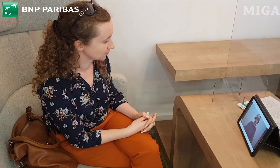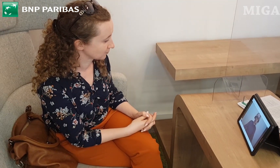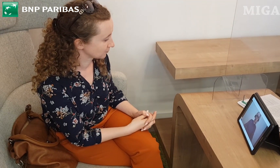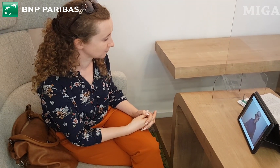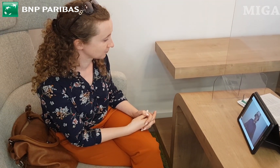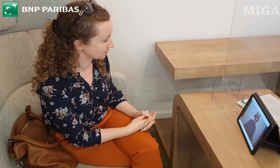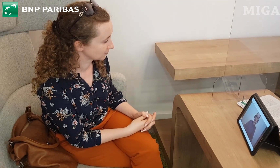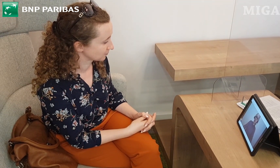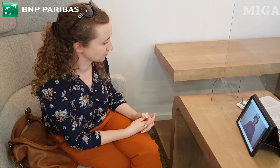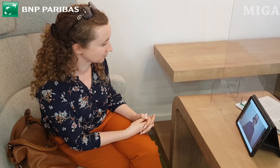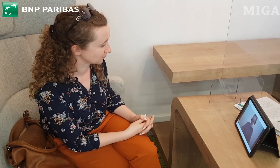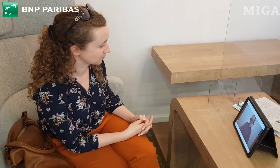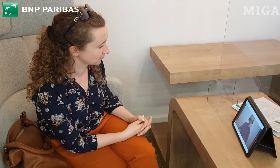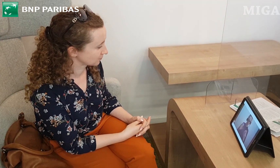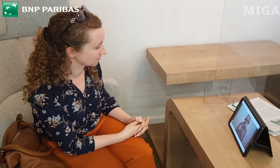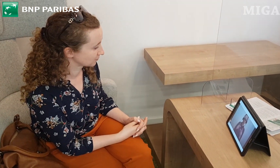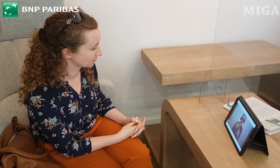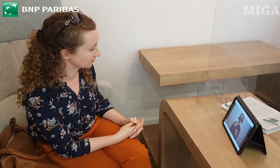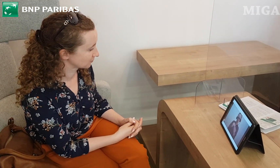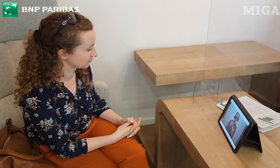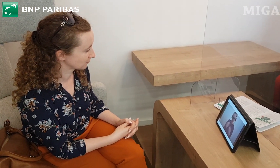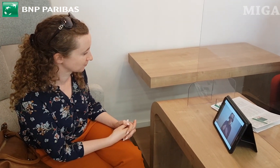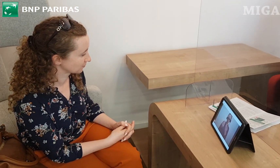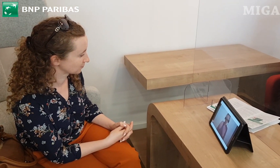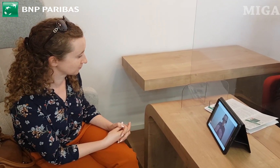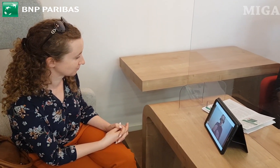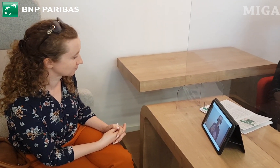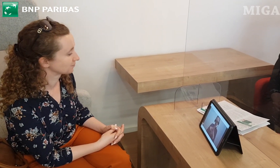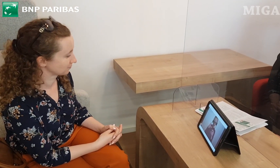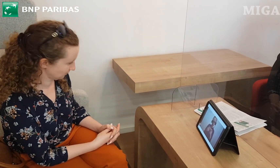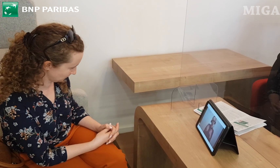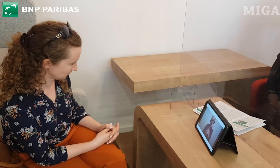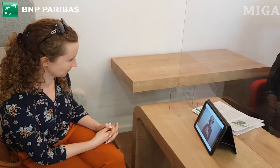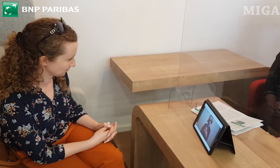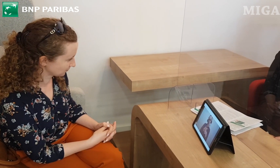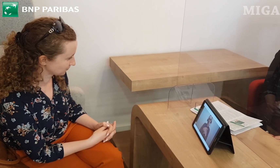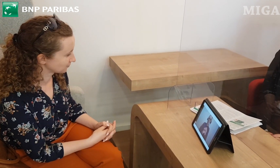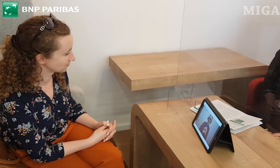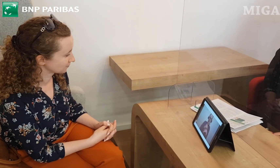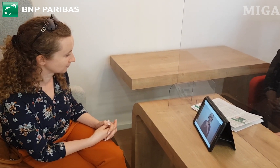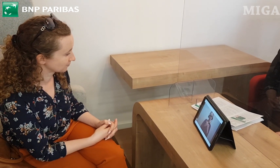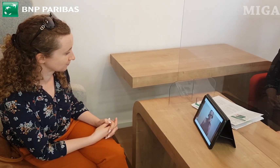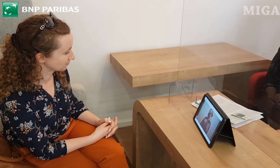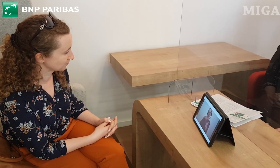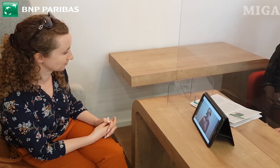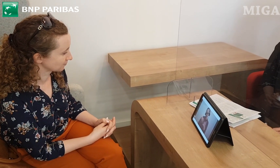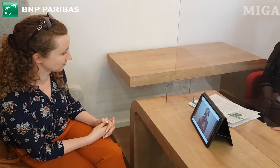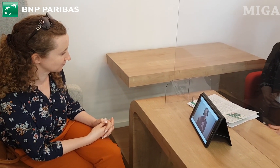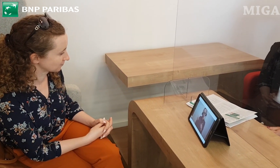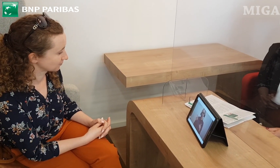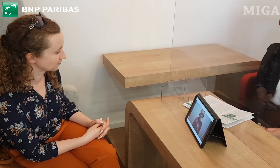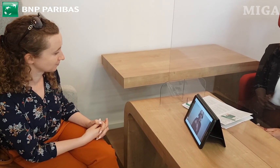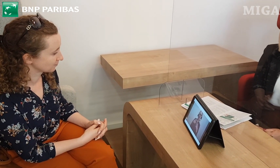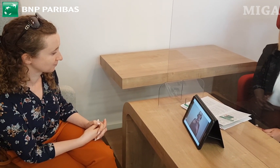Tak, oczywiście. Przekażę Pani teczkę z wszystkimi materiałami niezbędnymi, również z kontaktem do mnie, z wizytówką,